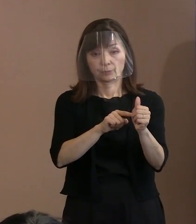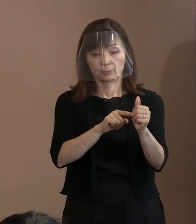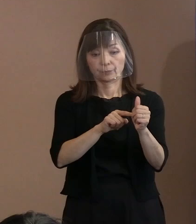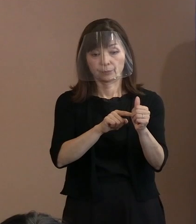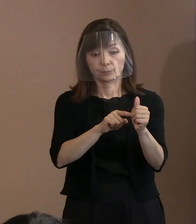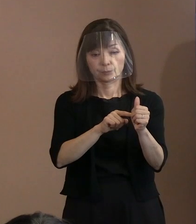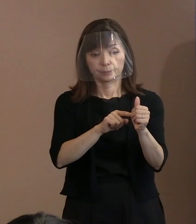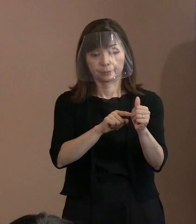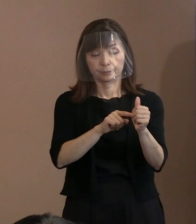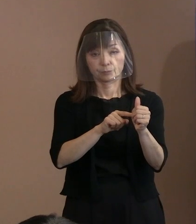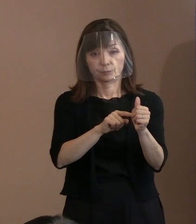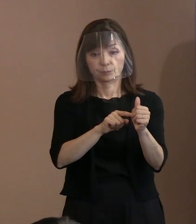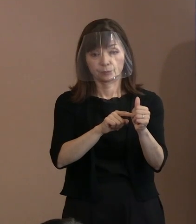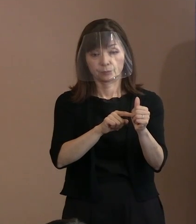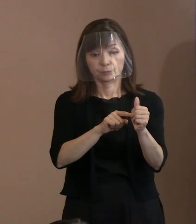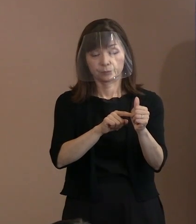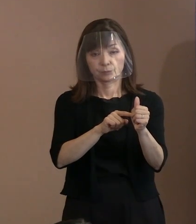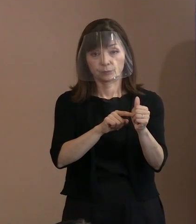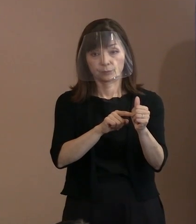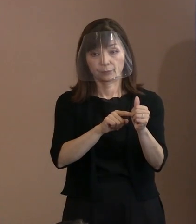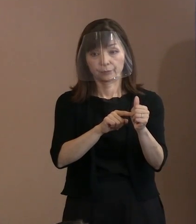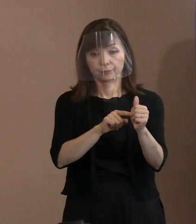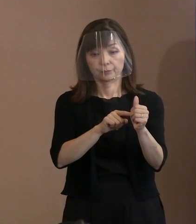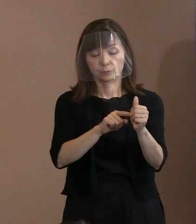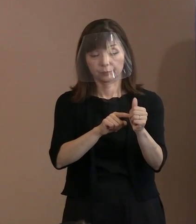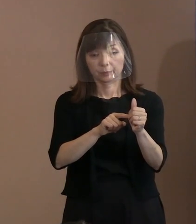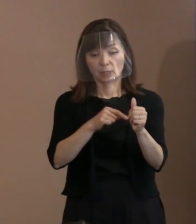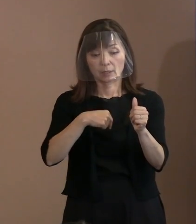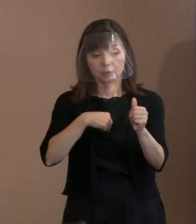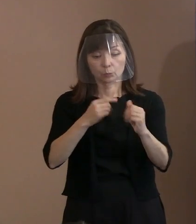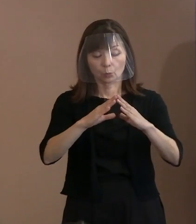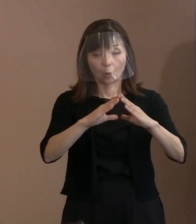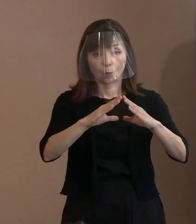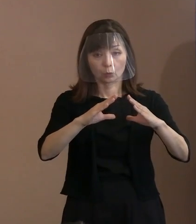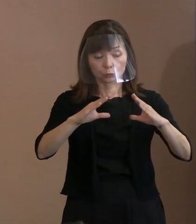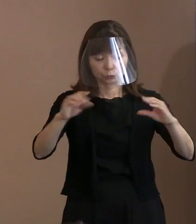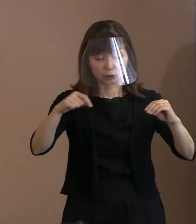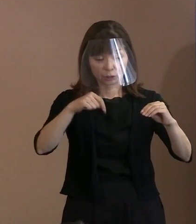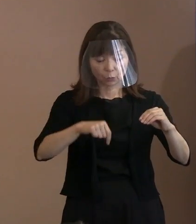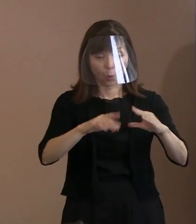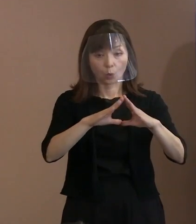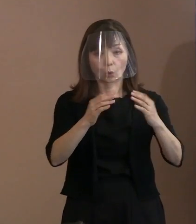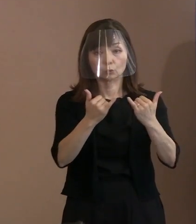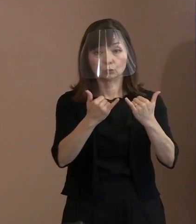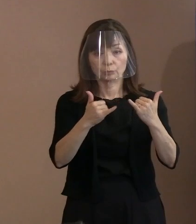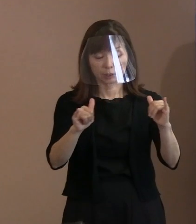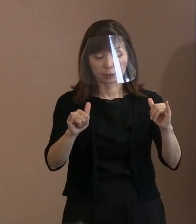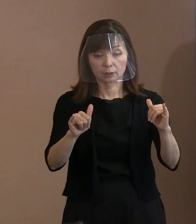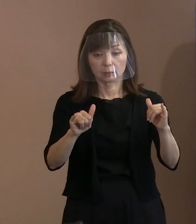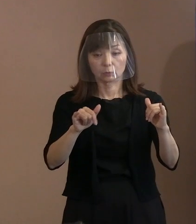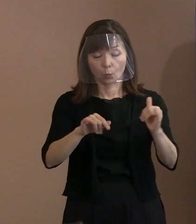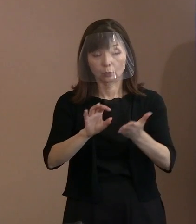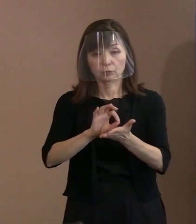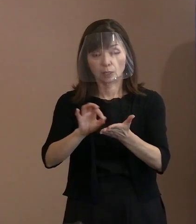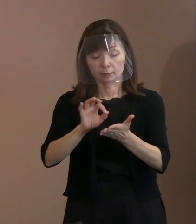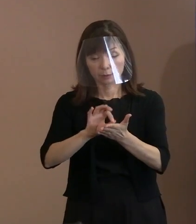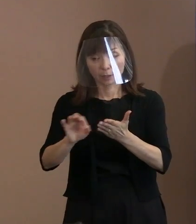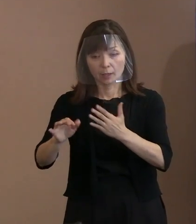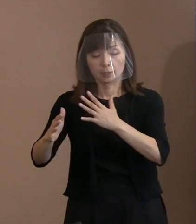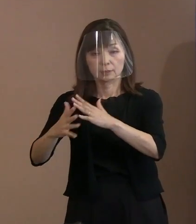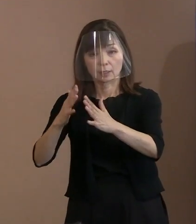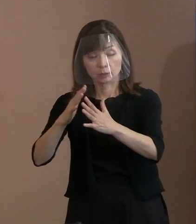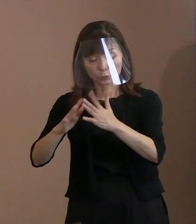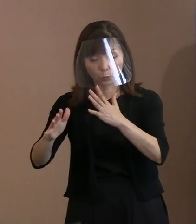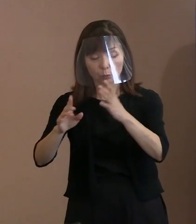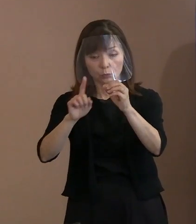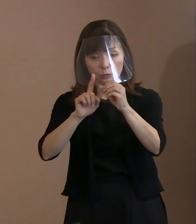為政者が､その国民を人殺しの道具として 使っているということ､